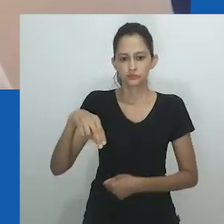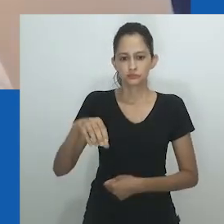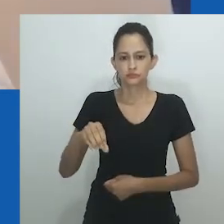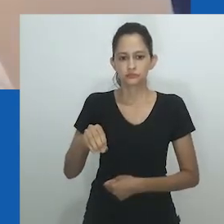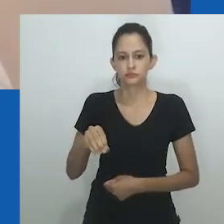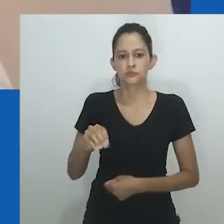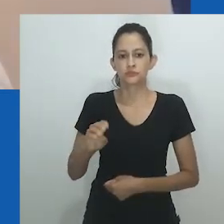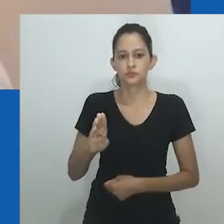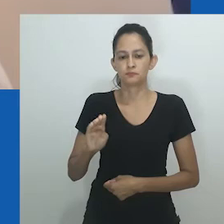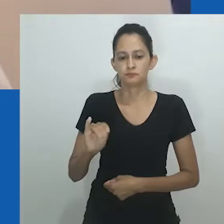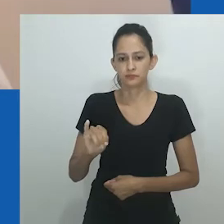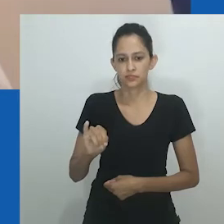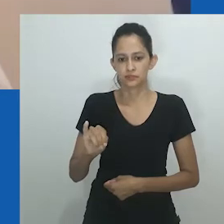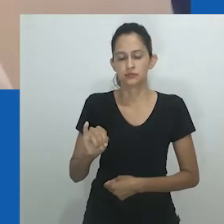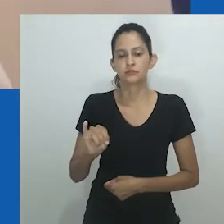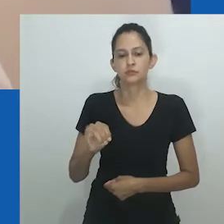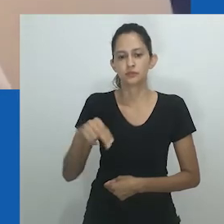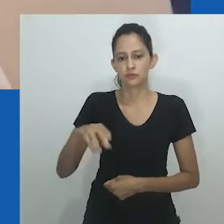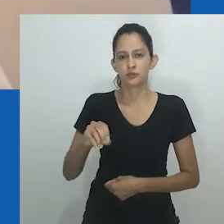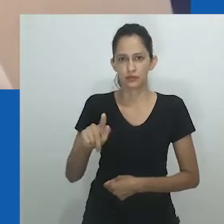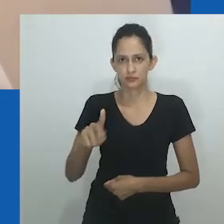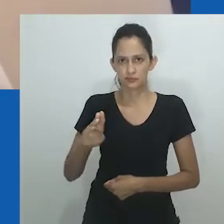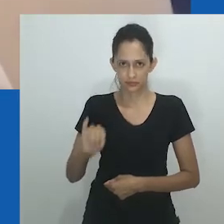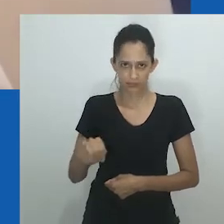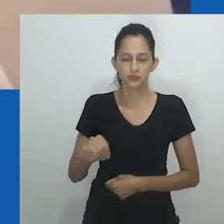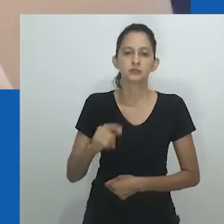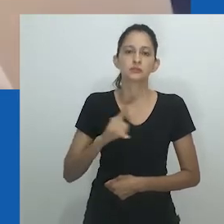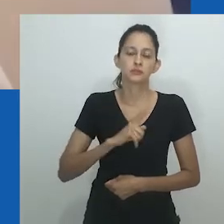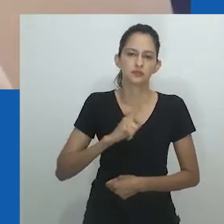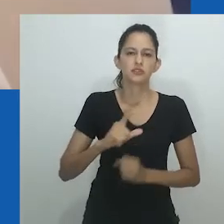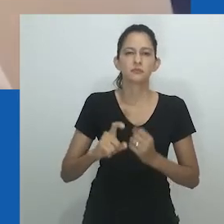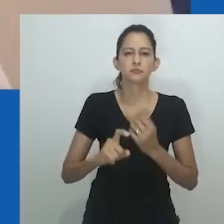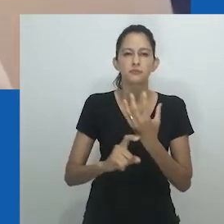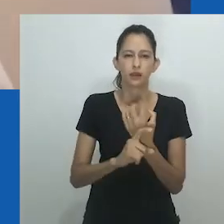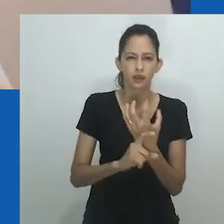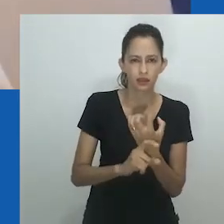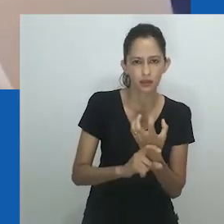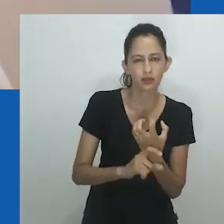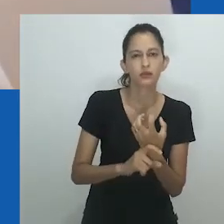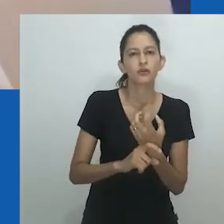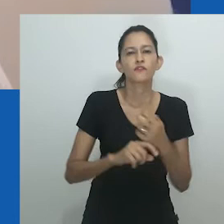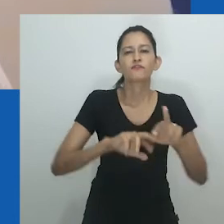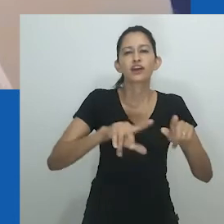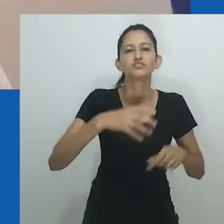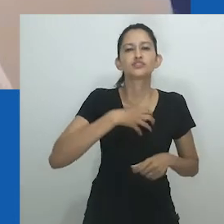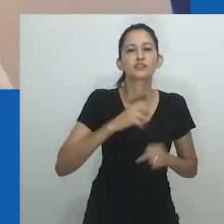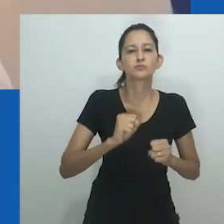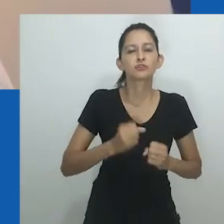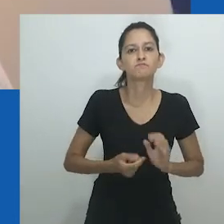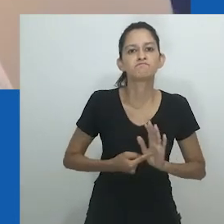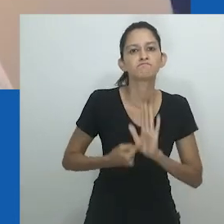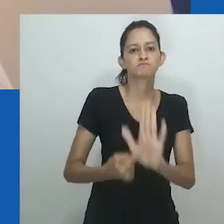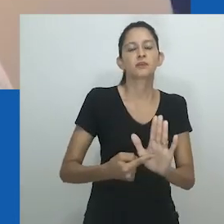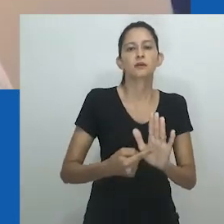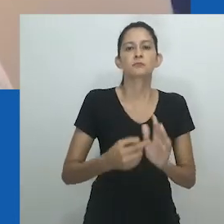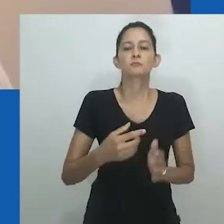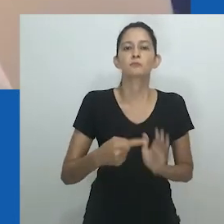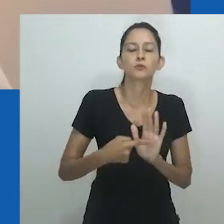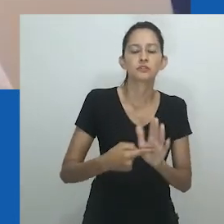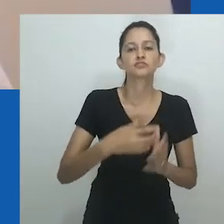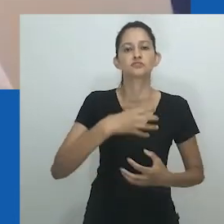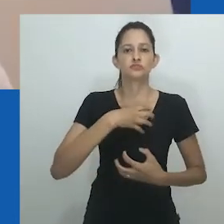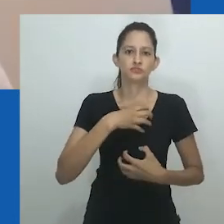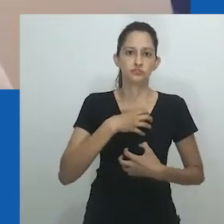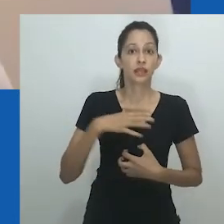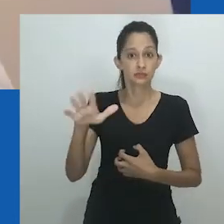Teorias trans e queer não se aplicavam ao contexto de Nnobi, embora por extensão possa ser argumentado que o trabalho de Amadiume,